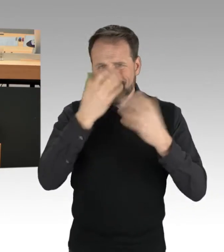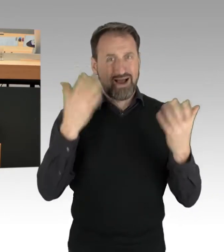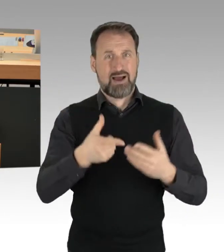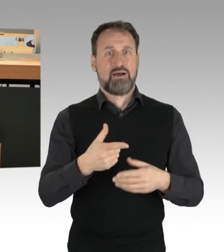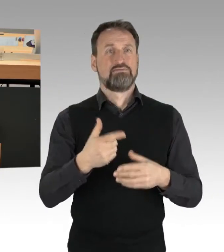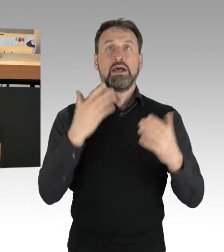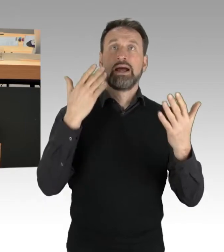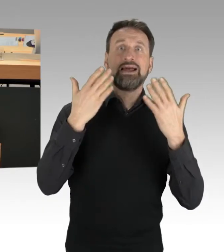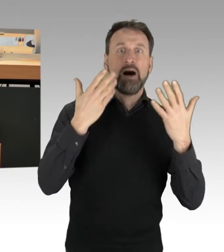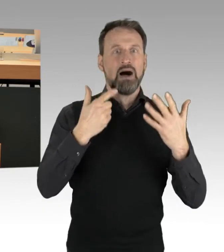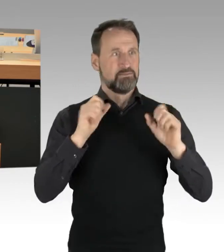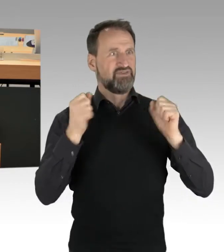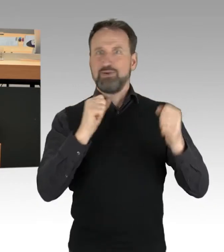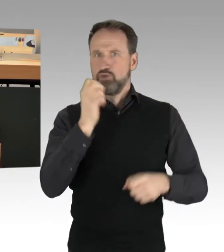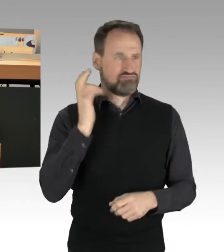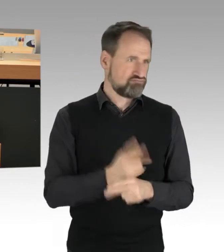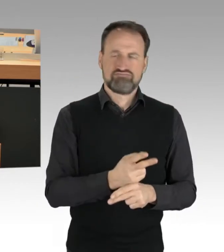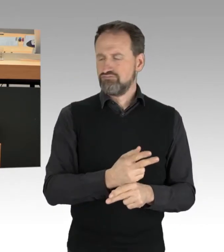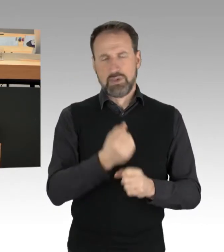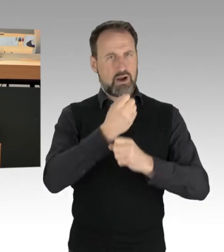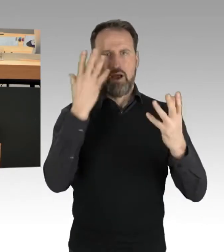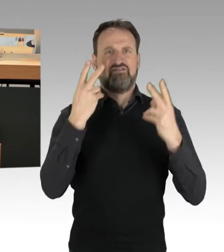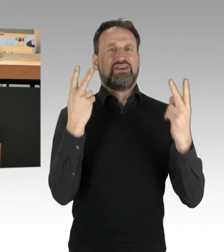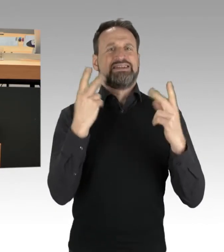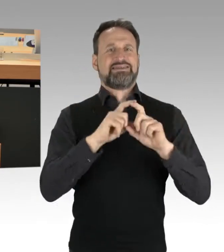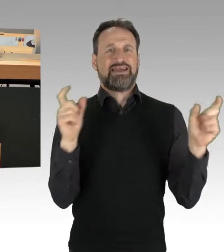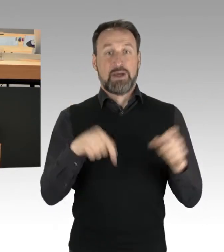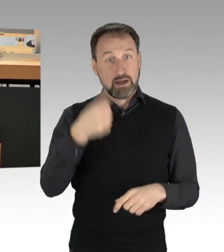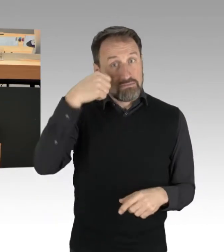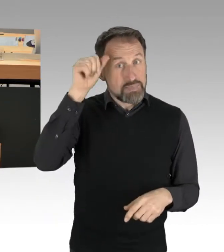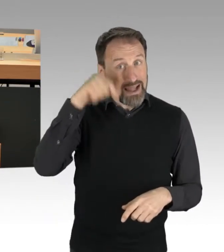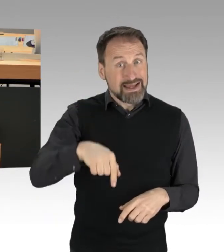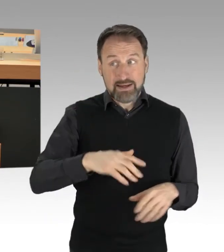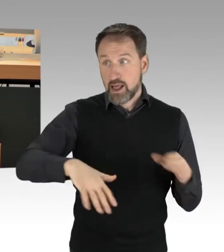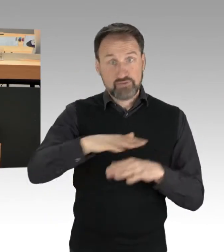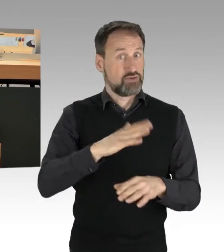dass wir im Land Berlin überlegen werden, zum Thema Nachhaltigkeit ganz, ganz viel auf den Weg zu bringen,